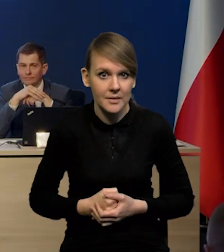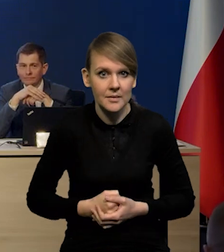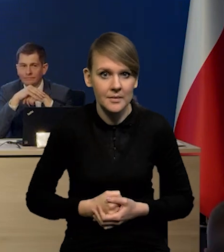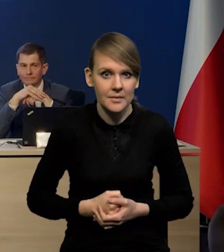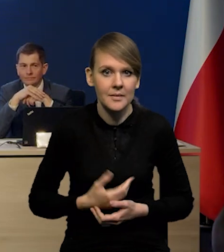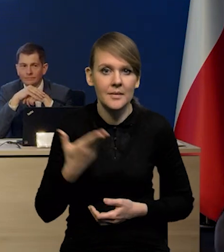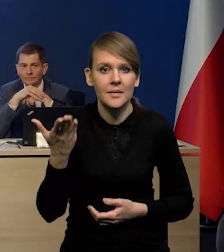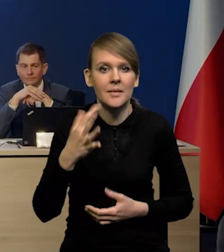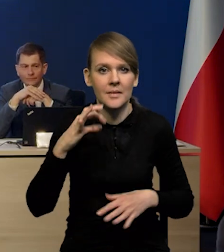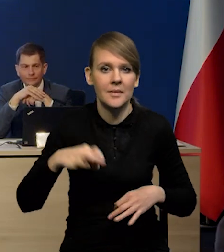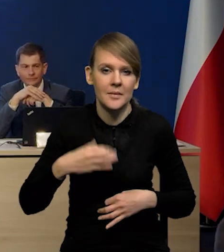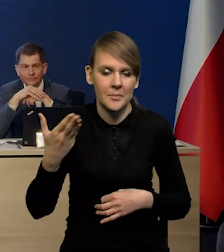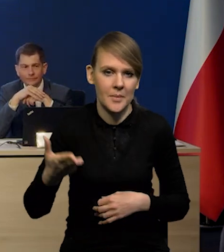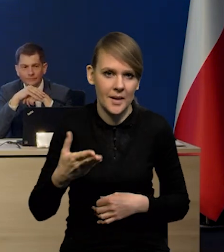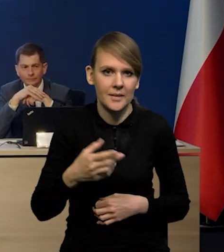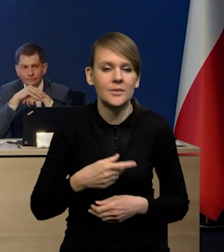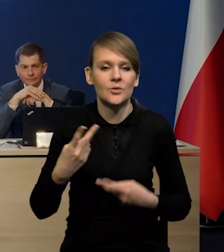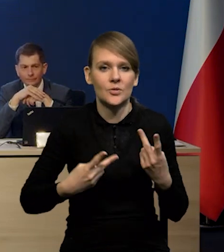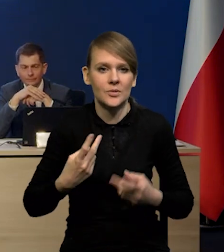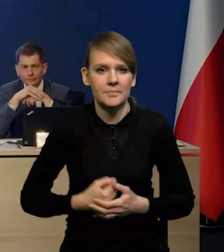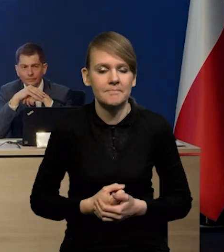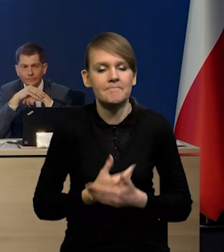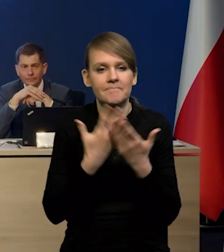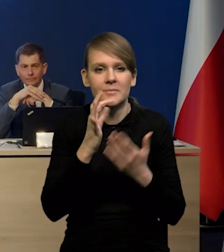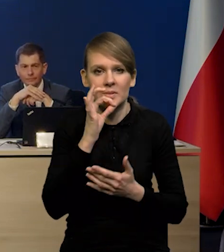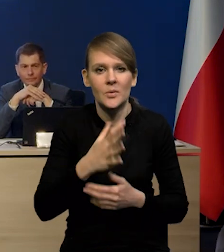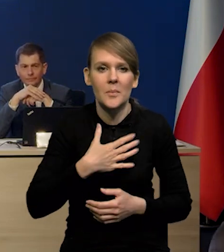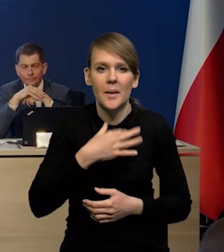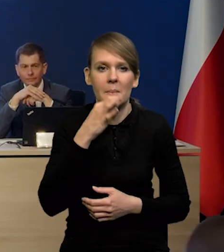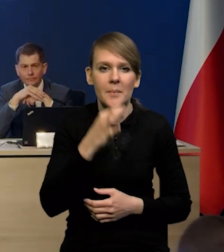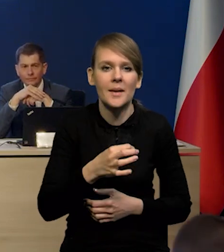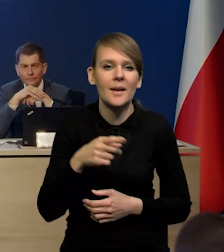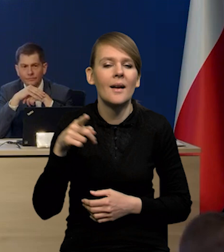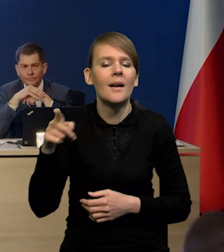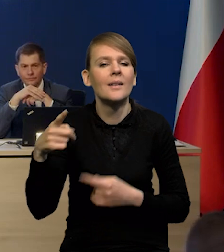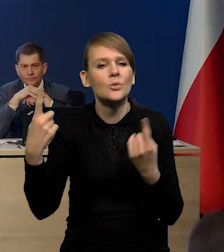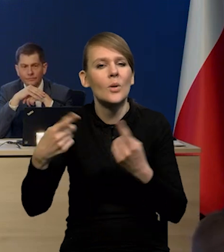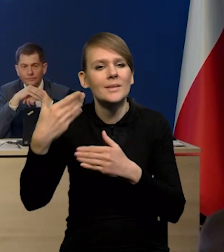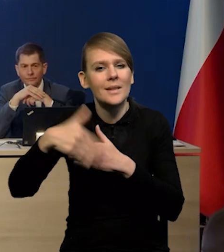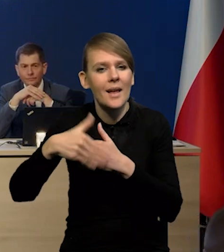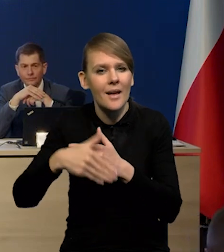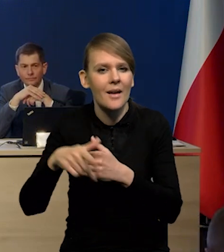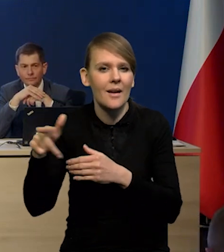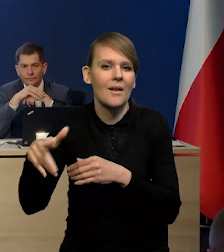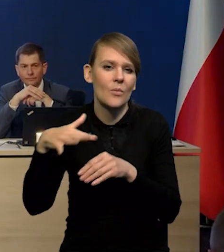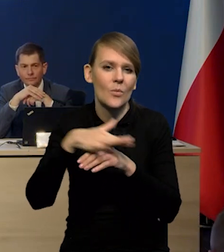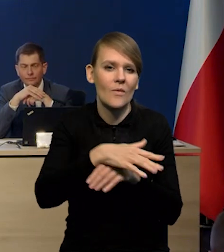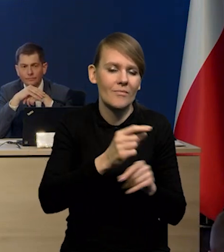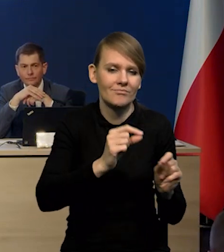Bardzo proszę, Pani redaktor. Chciałam zapytać o czynniki zewnętrzne, które podbijają inflację.